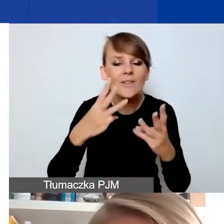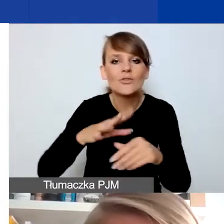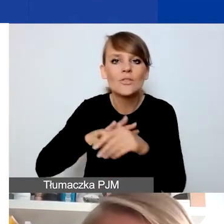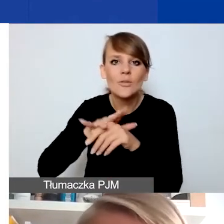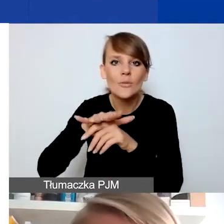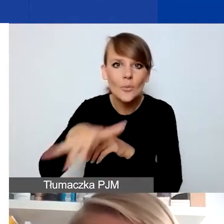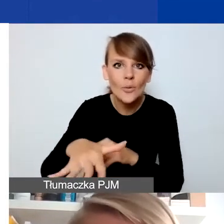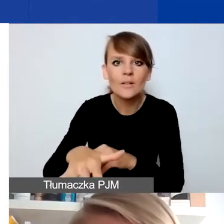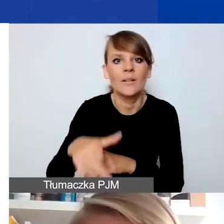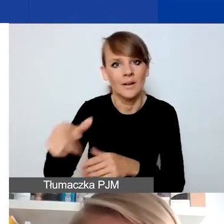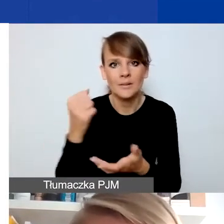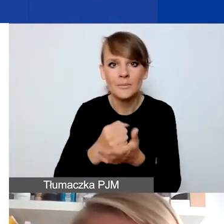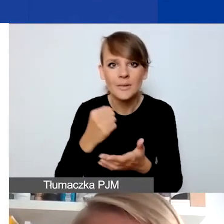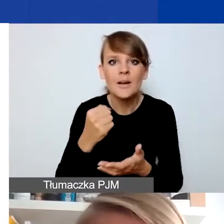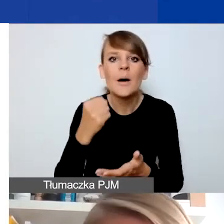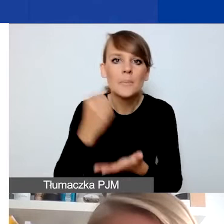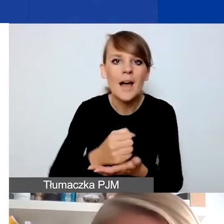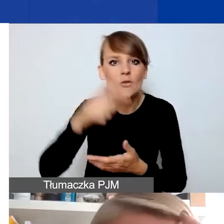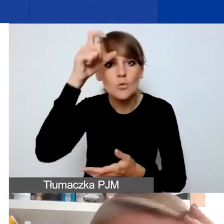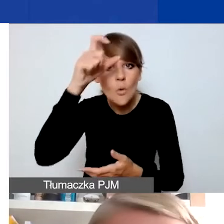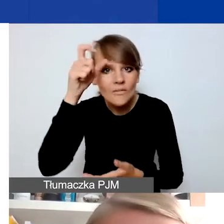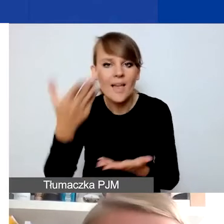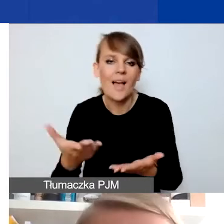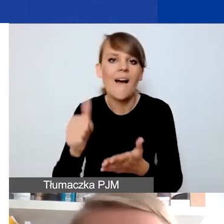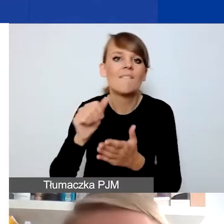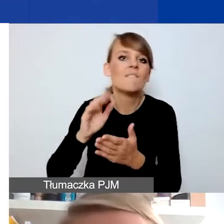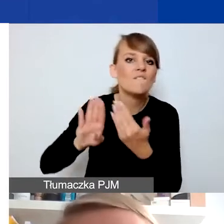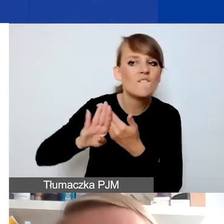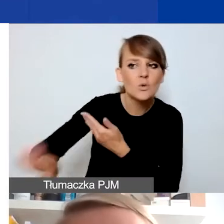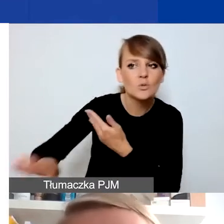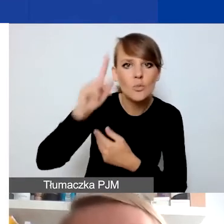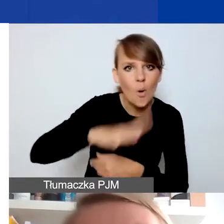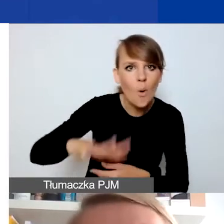na kwestie związane z prawami człowieka, wykluczeniem społecznym albo kulturą demokratyczną,